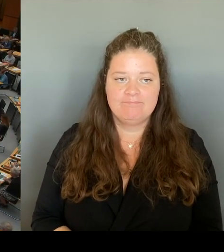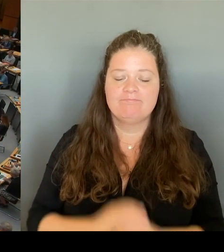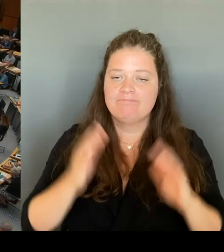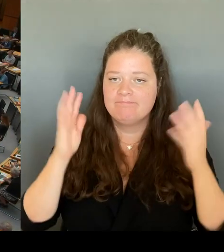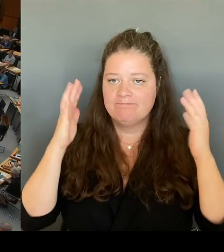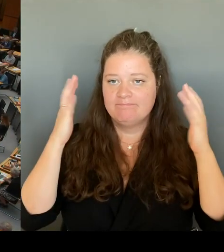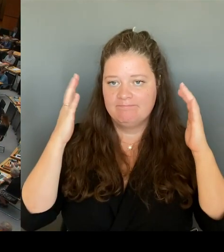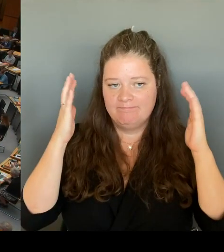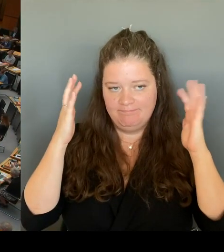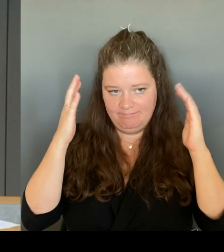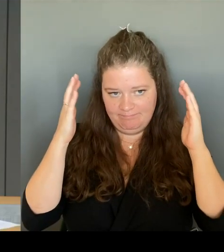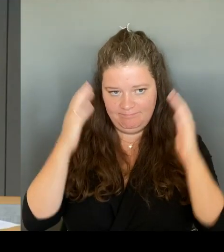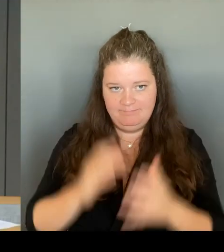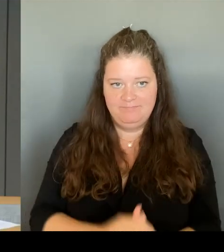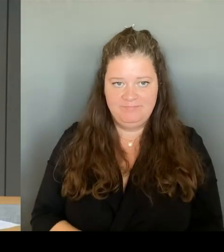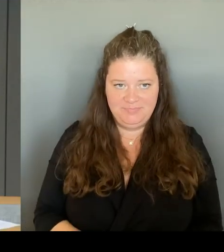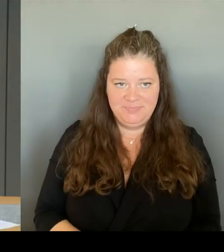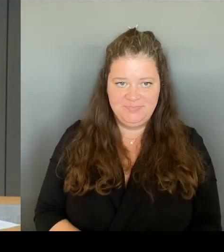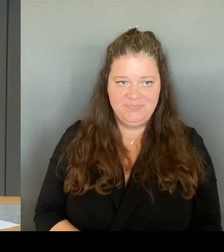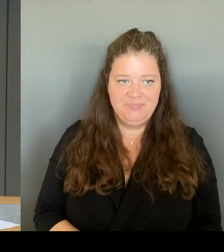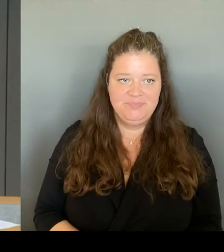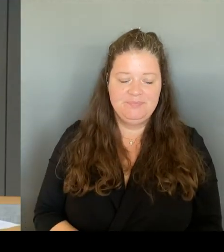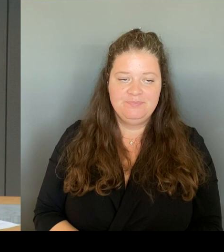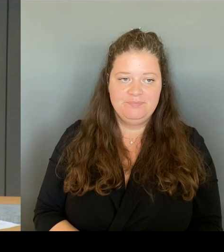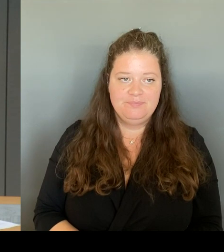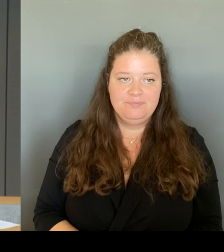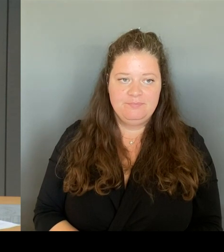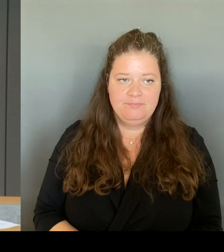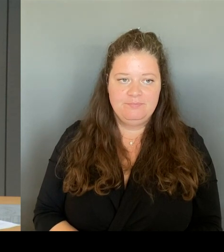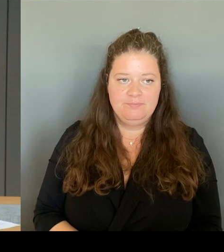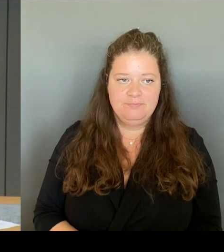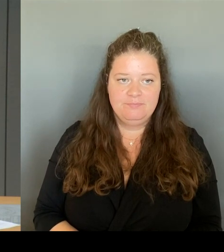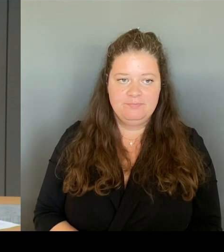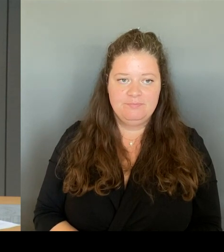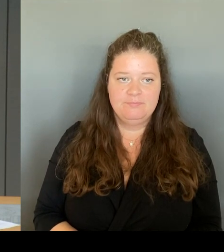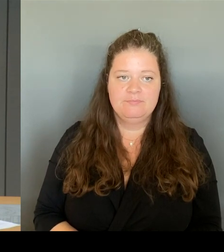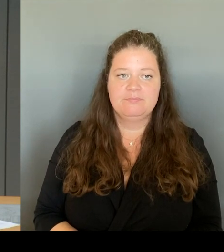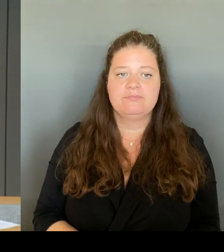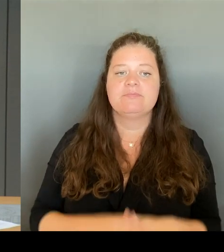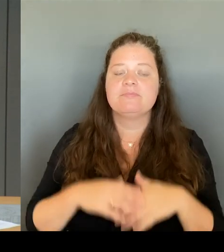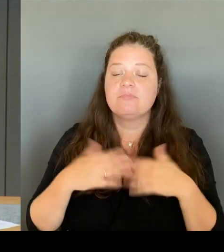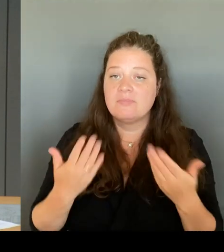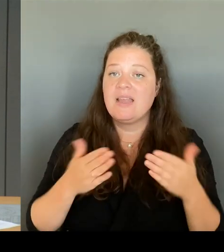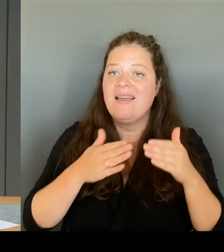Die Runde nach der Stärke der Fraktion ist damit beendet. Nun können wir die weiteren Meldungen im freien Zugriff berücksichtigen.